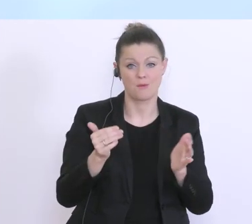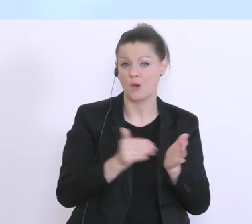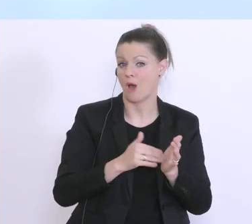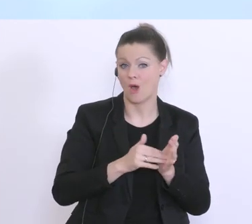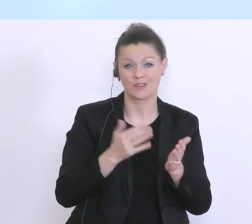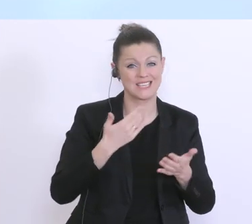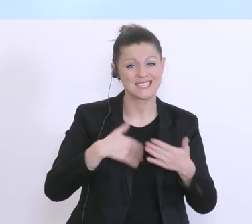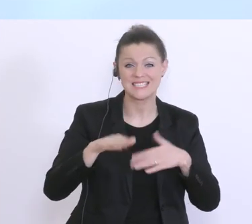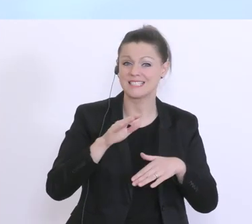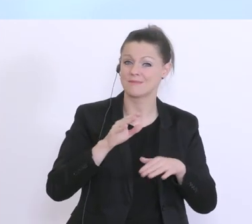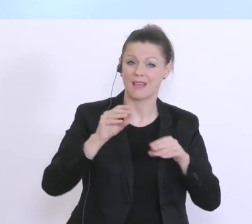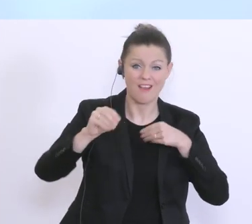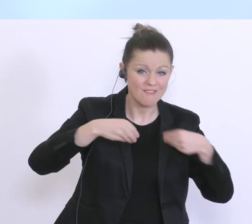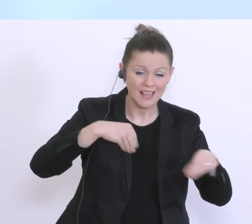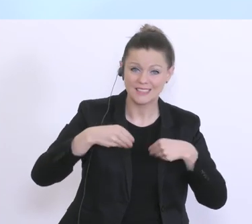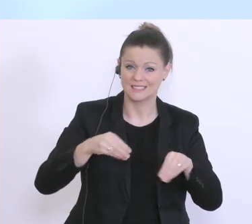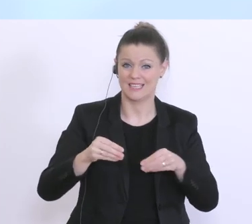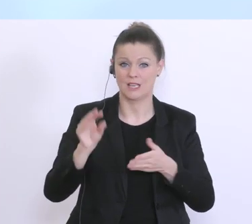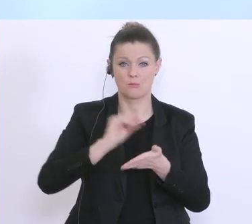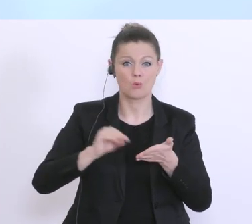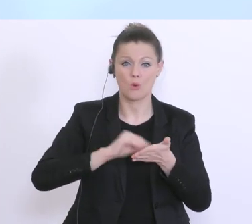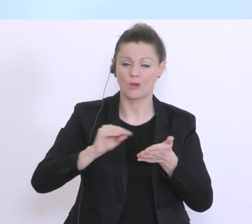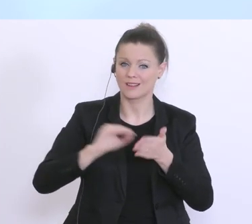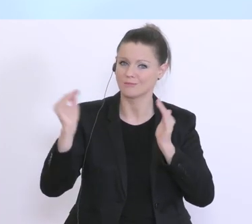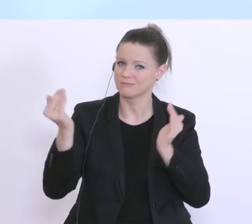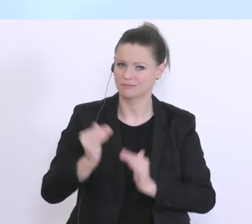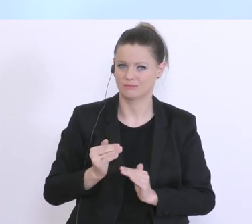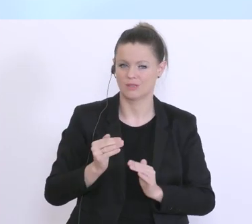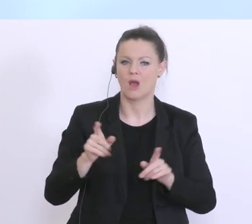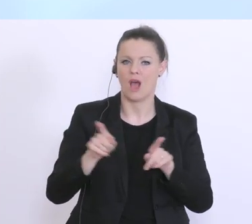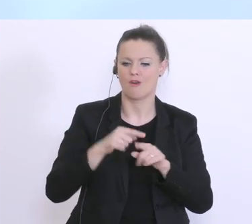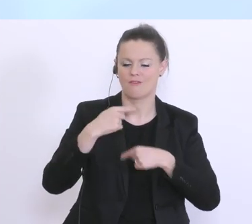unbürokratisch vorgehen. Und da wird’s auch durchaus verkürzte Verfahren geben, aber die